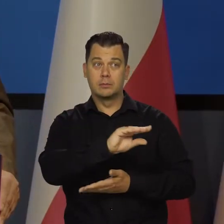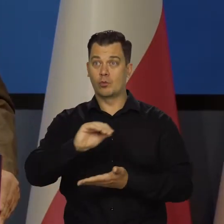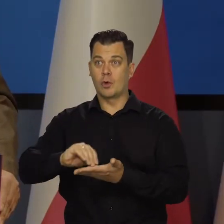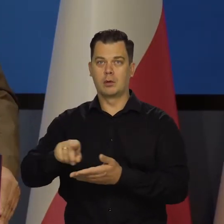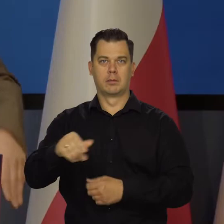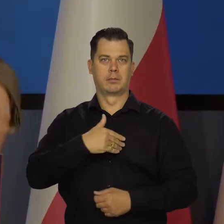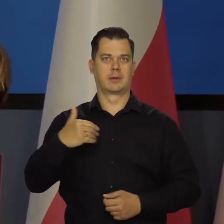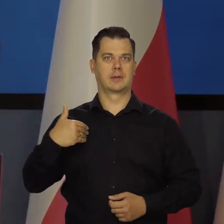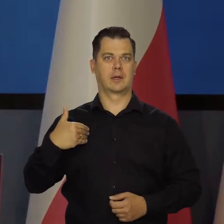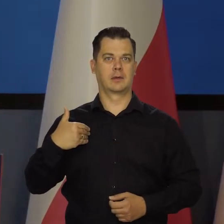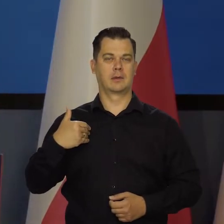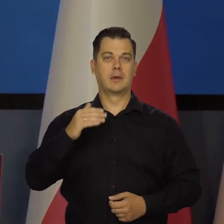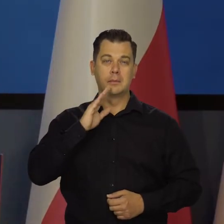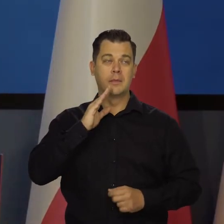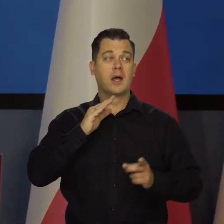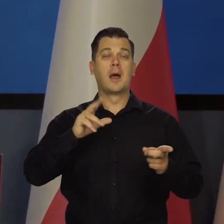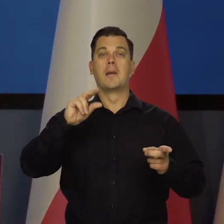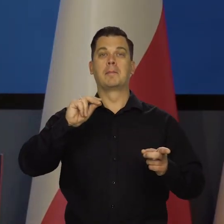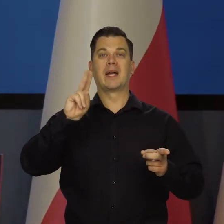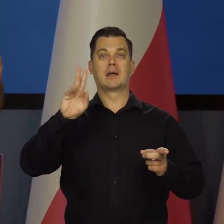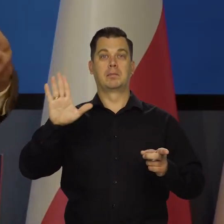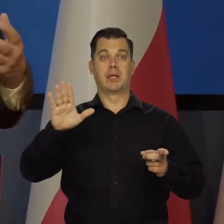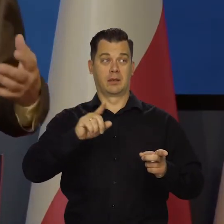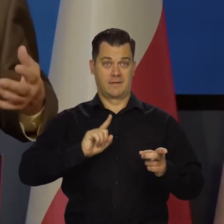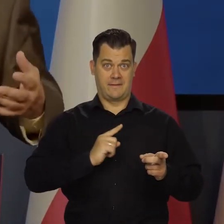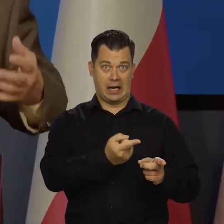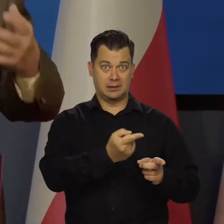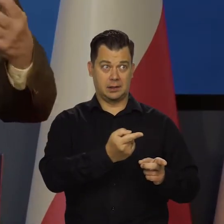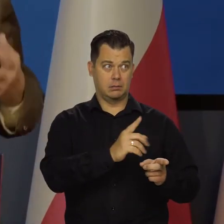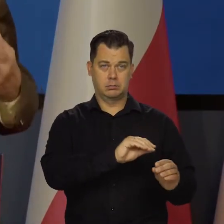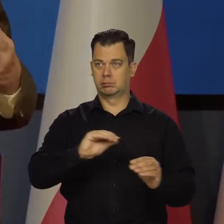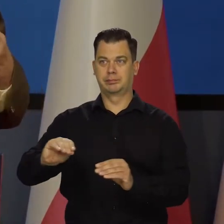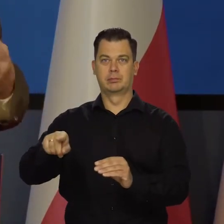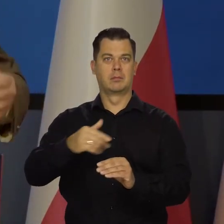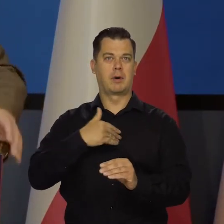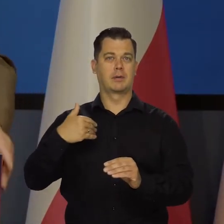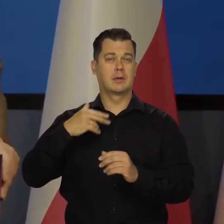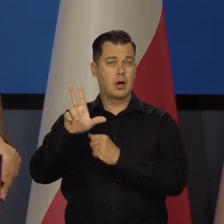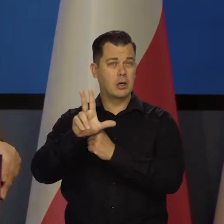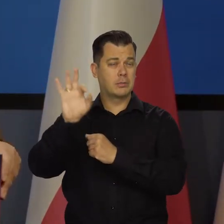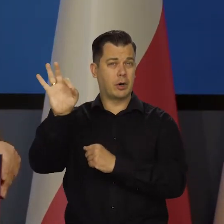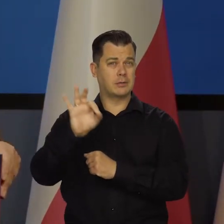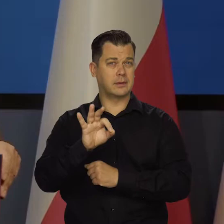czyli będziemy mieli 80 proc. dobrobytu francuskiego, który co roku tam przybywa.